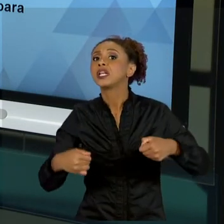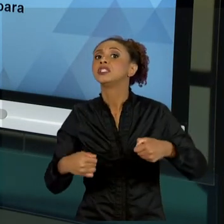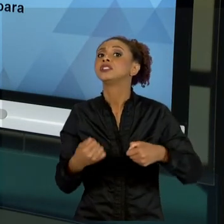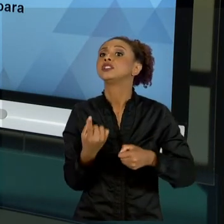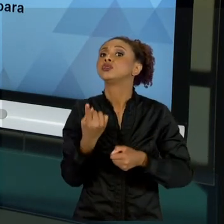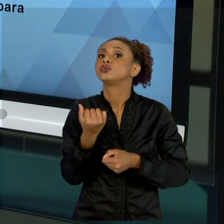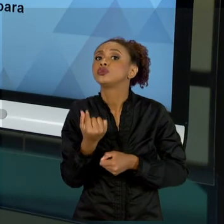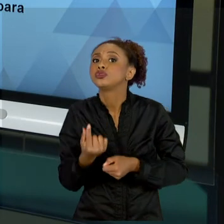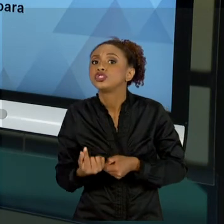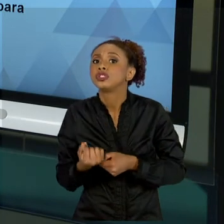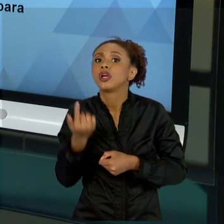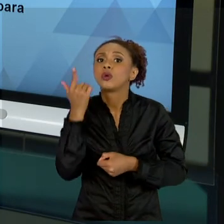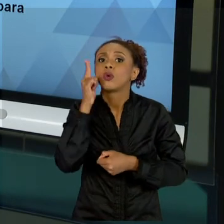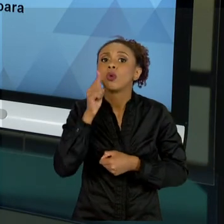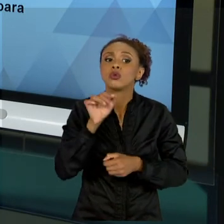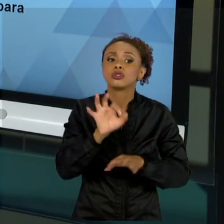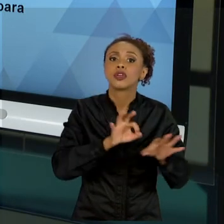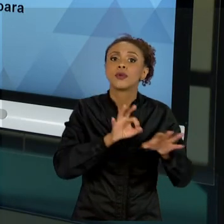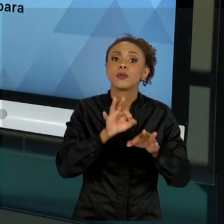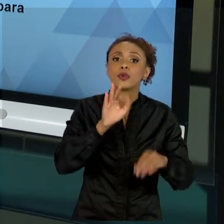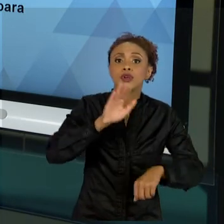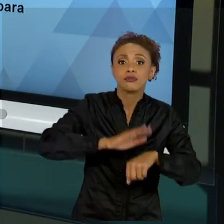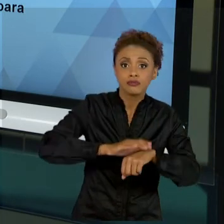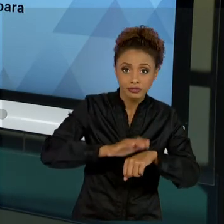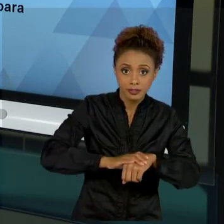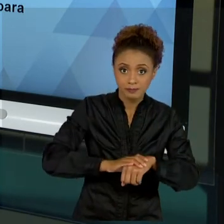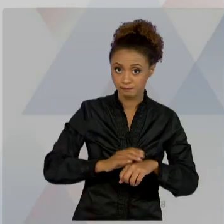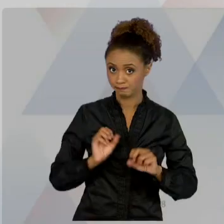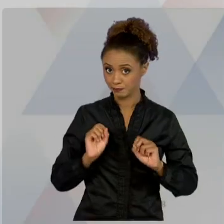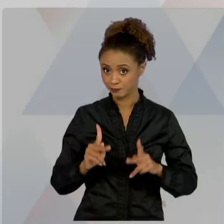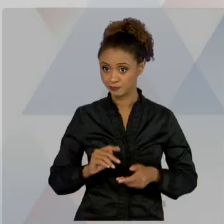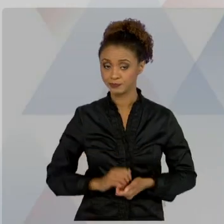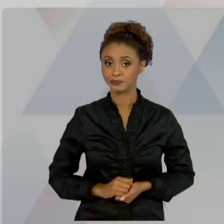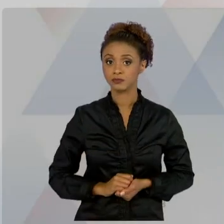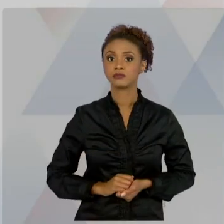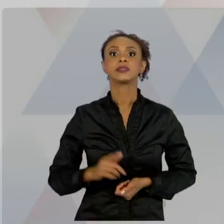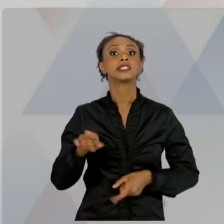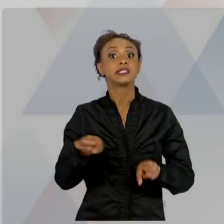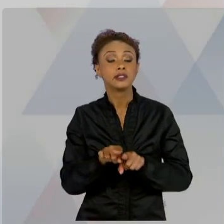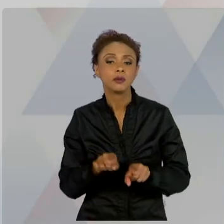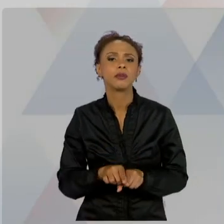OS RISCOS SOBRE AQUILO QUE A GENTE CONHECE. NÃO